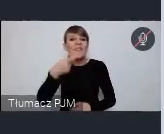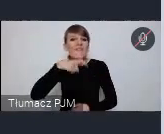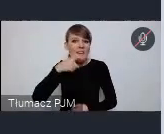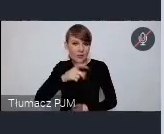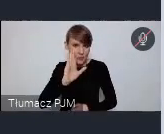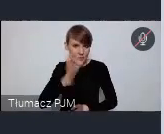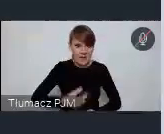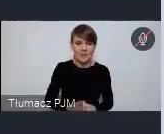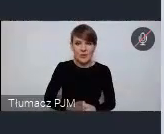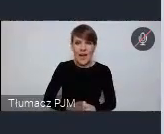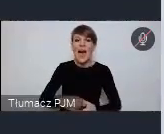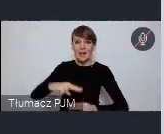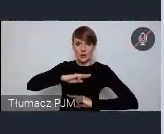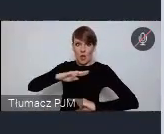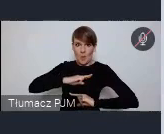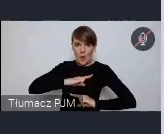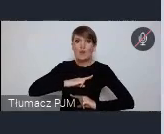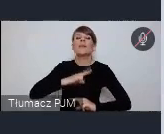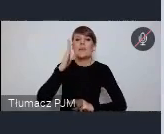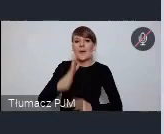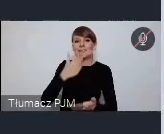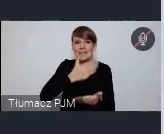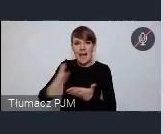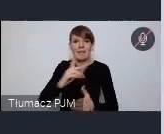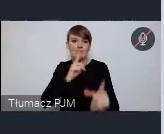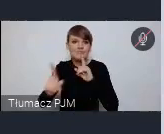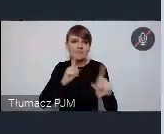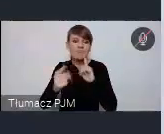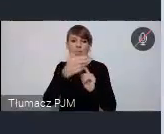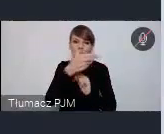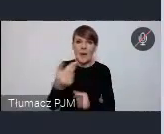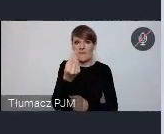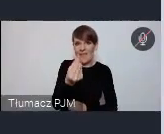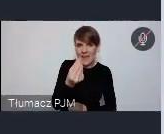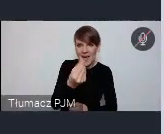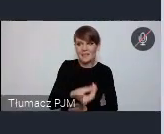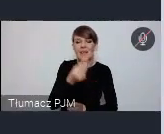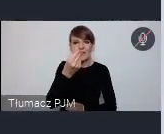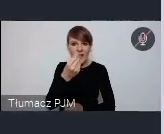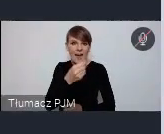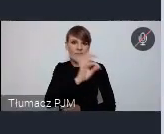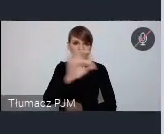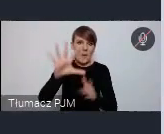i w Sopocie będziemy jakby kontynuować tą rozmowę o finansach, finansach miast i o gospodarce miast.